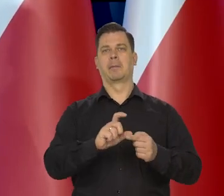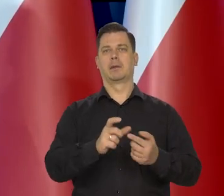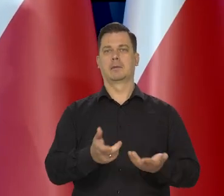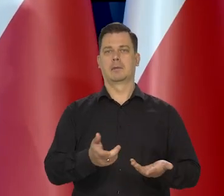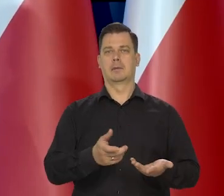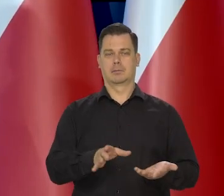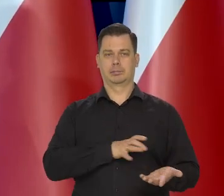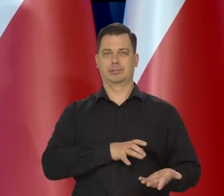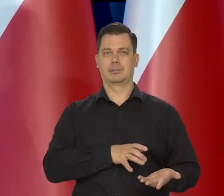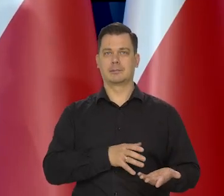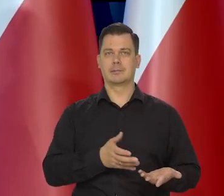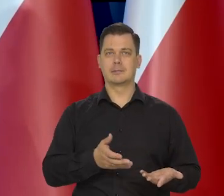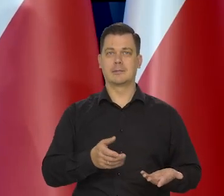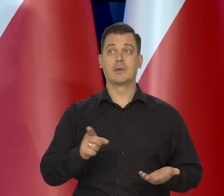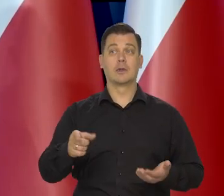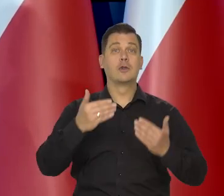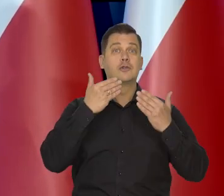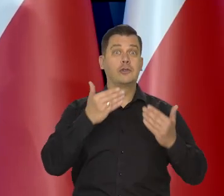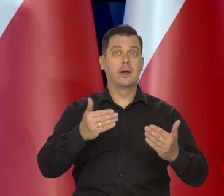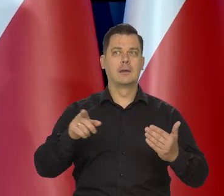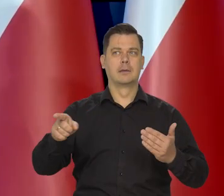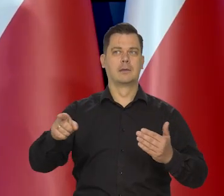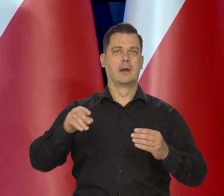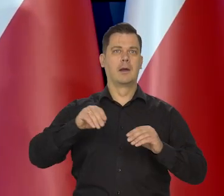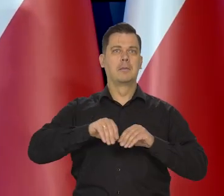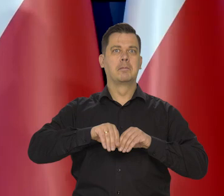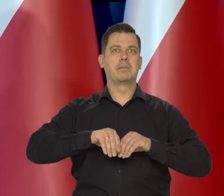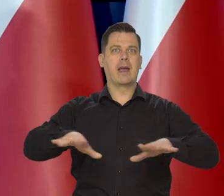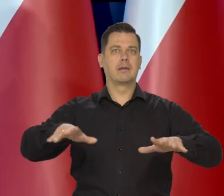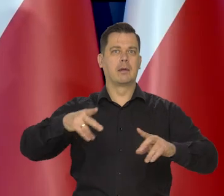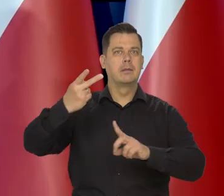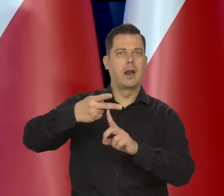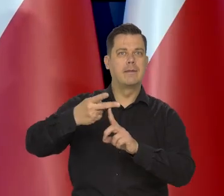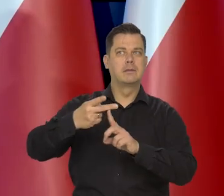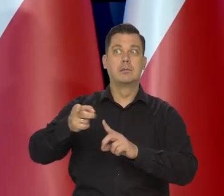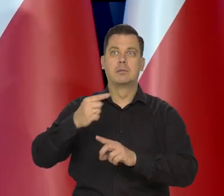Podbijany tym, że ludziom wmawiano, że te ceny będą rosły,